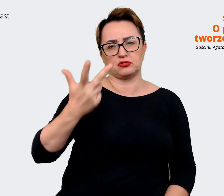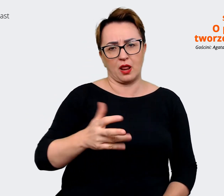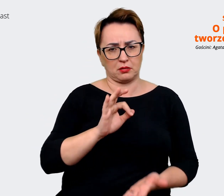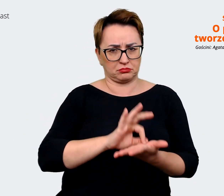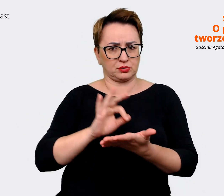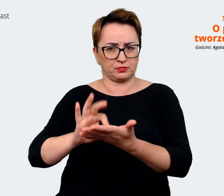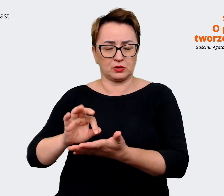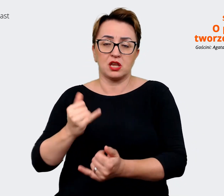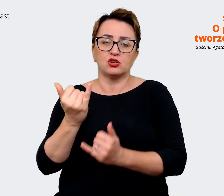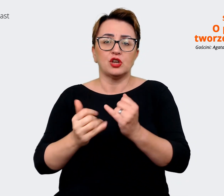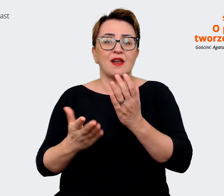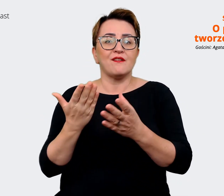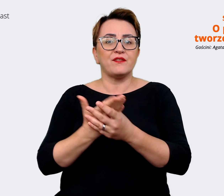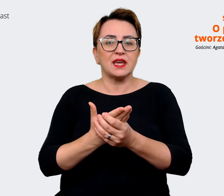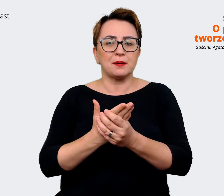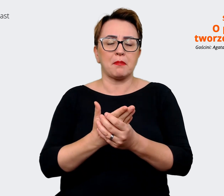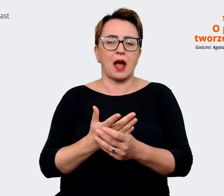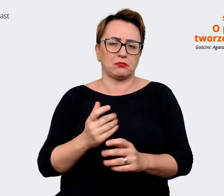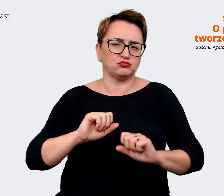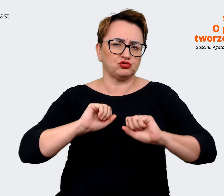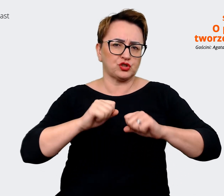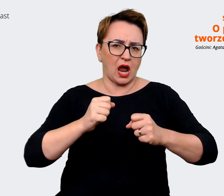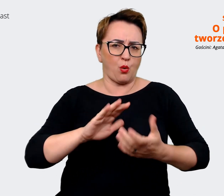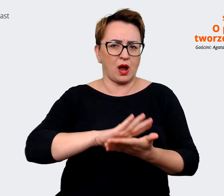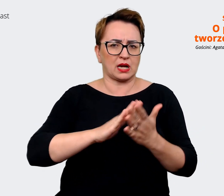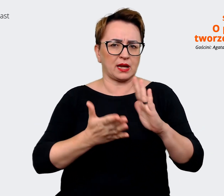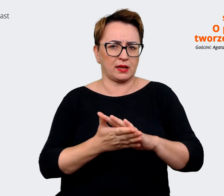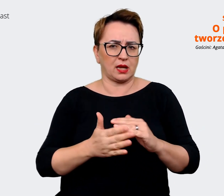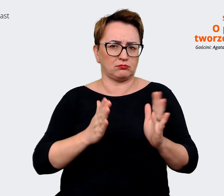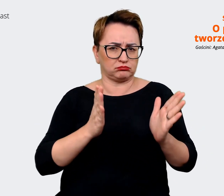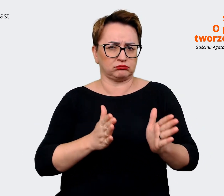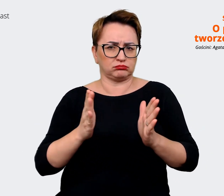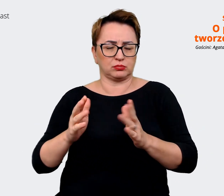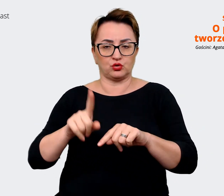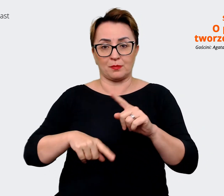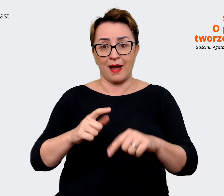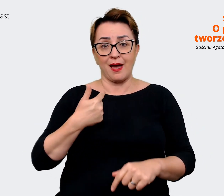taka... w jaki sposób funkcjonuje na rynku. To, co widzę w naszej organizacji, kiedy